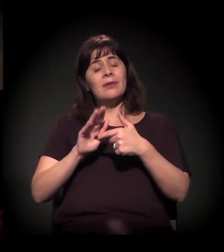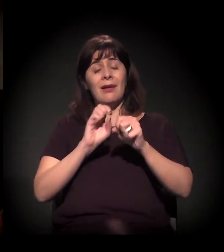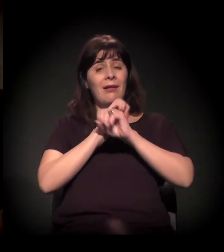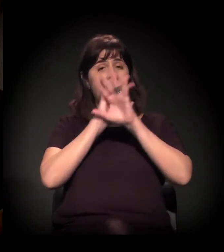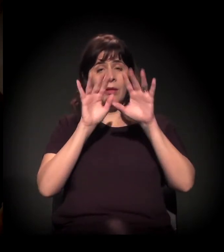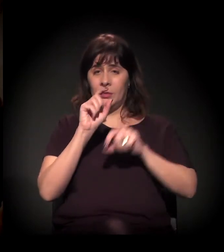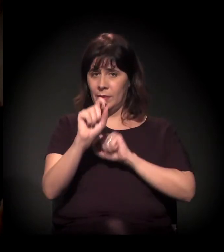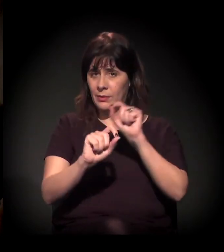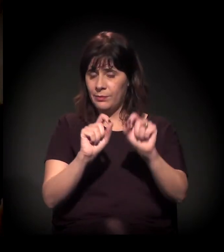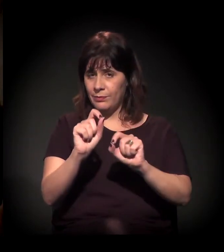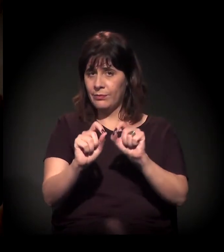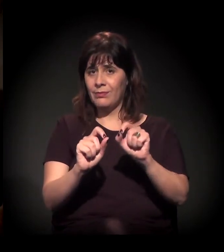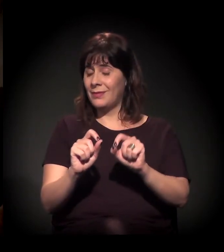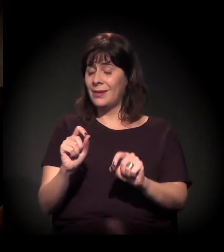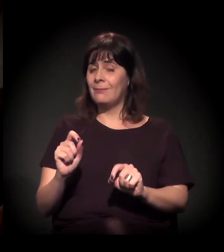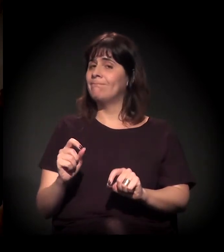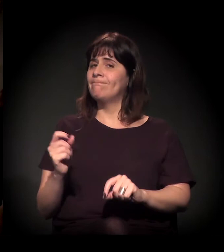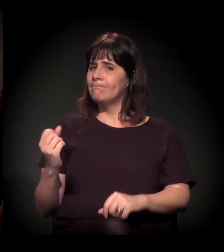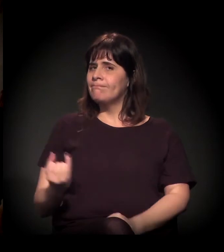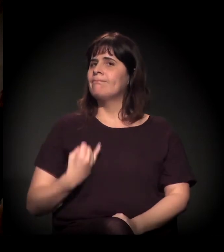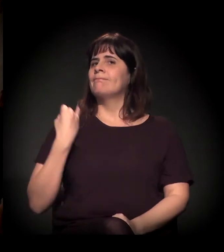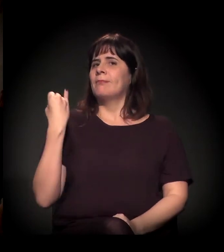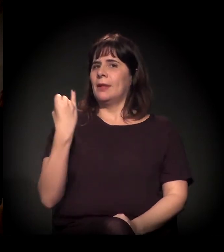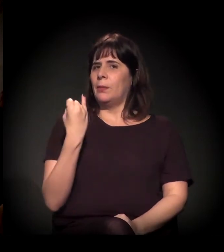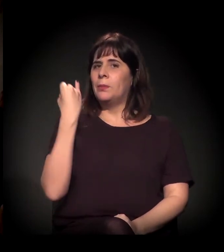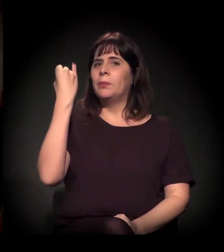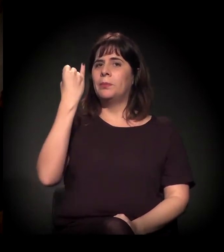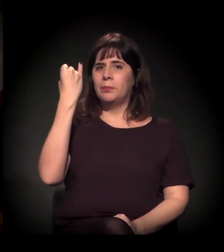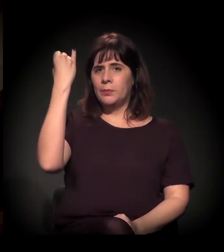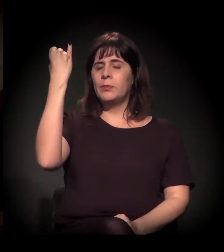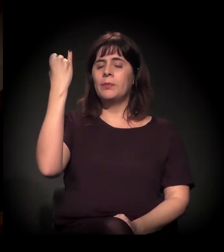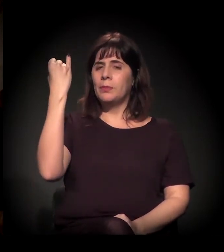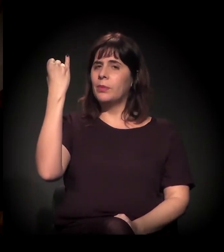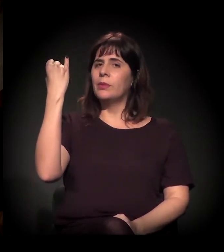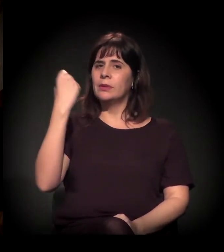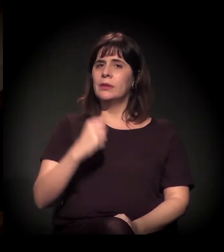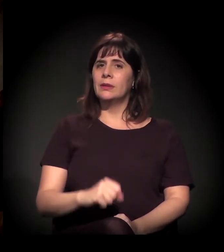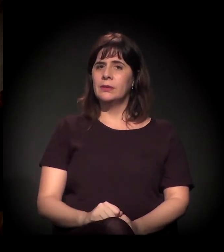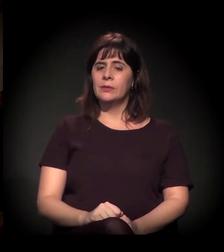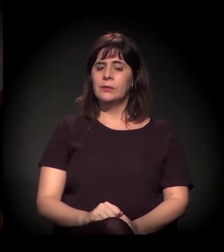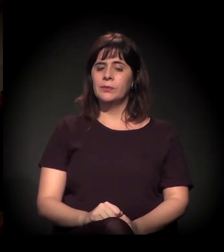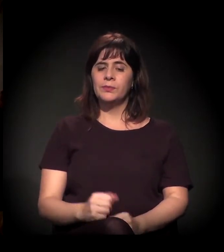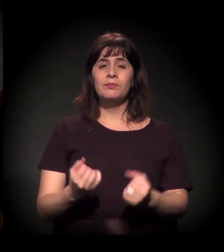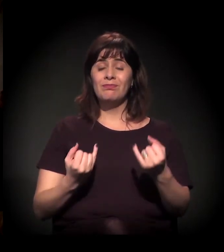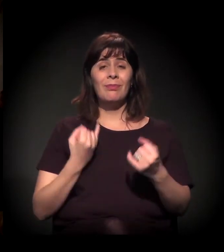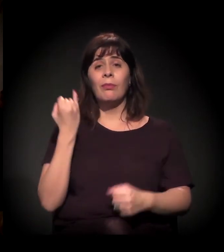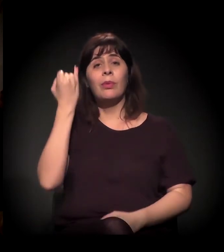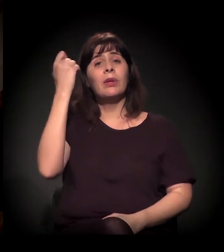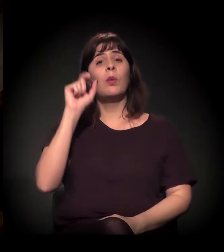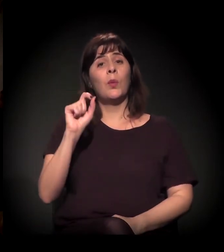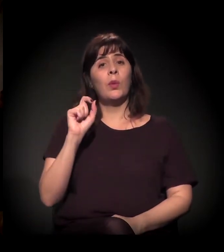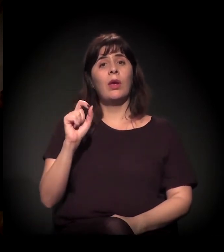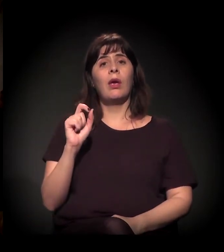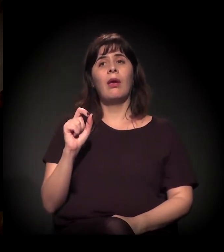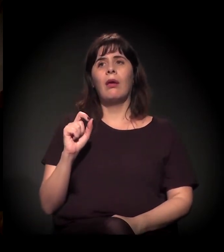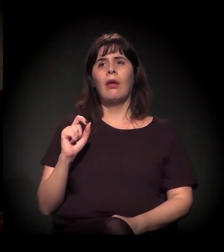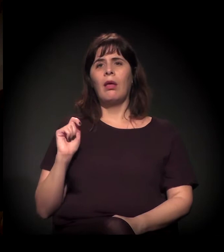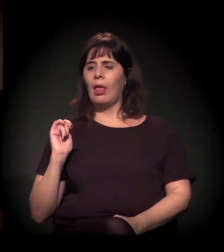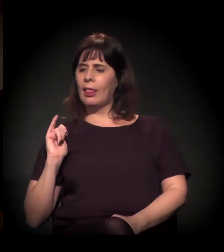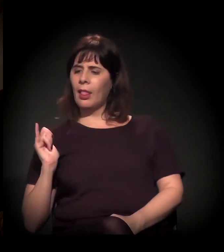é especialmente importante essa disputa de narrativa,